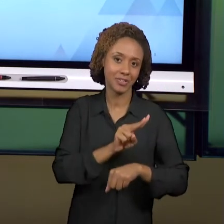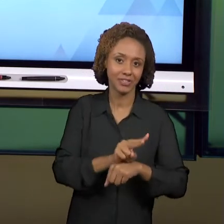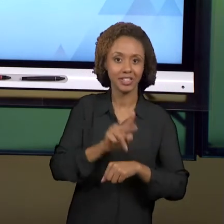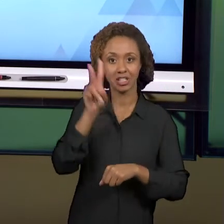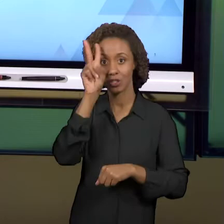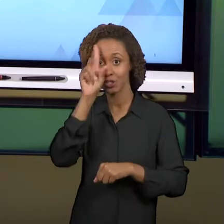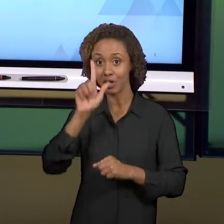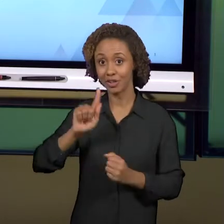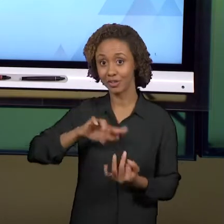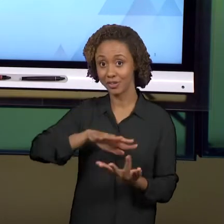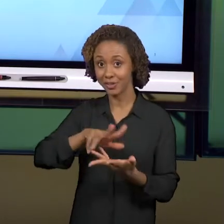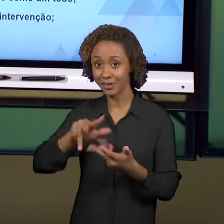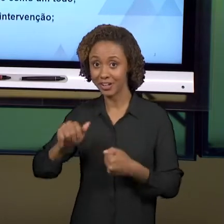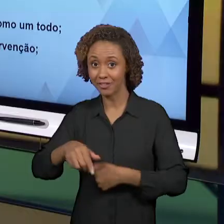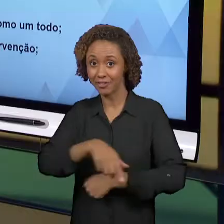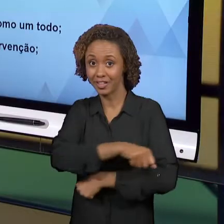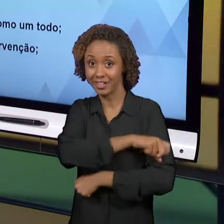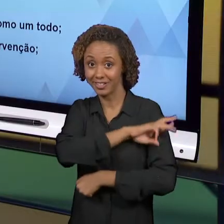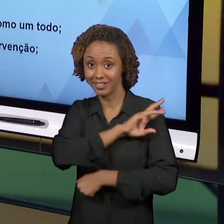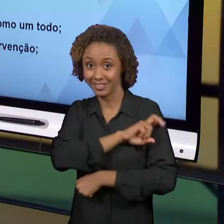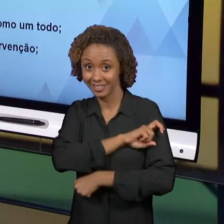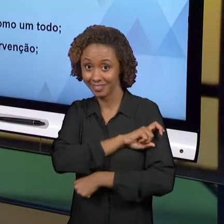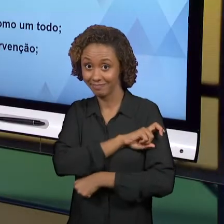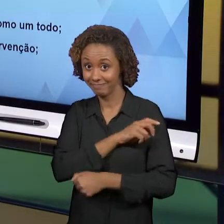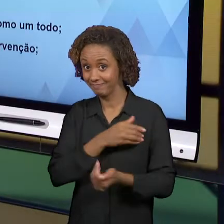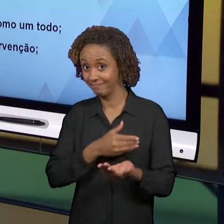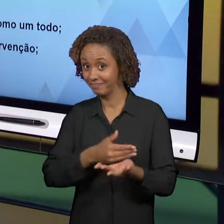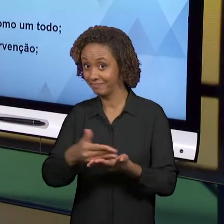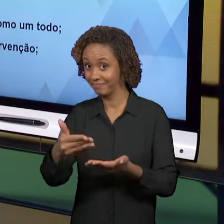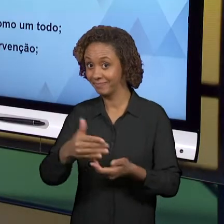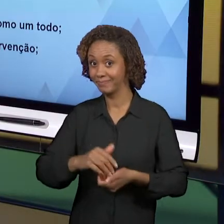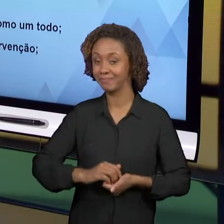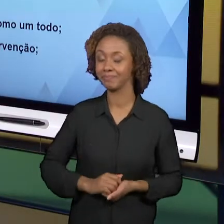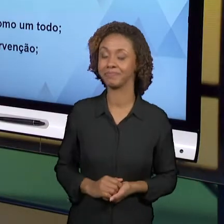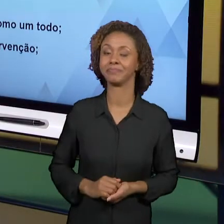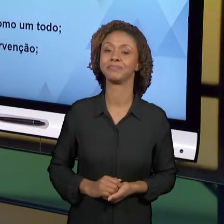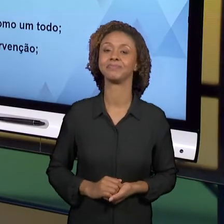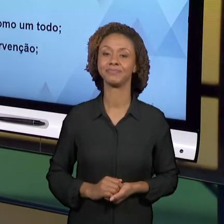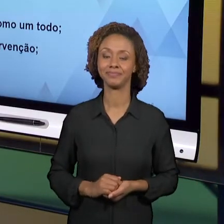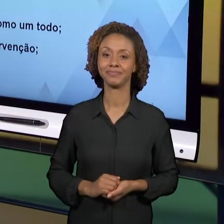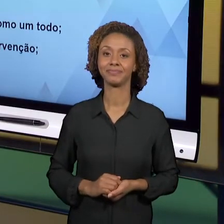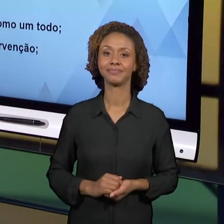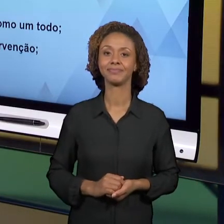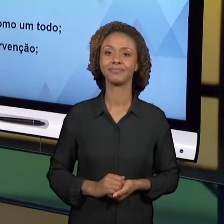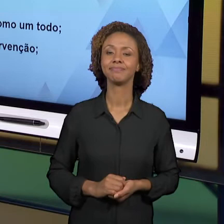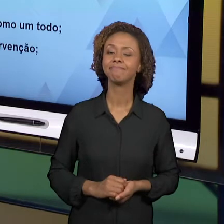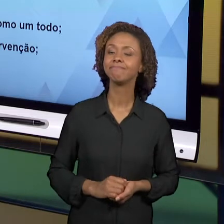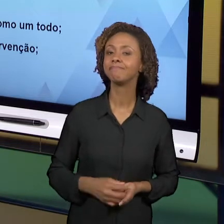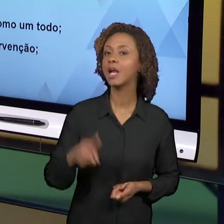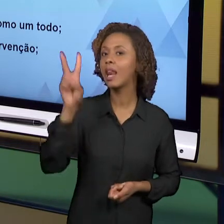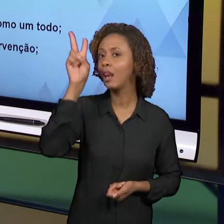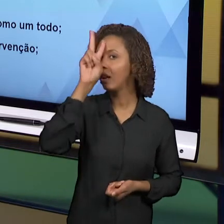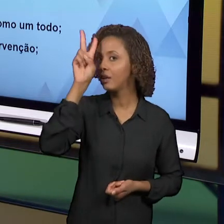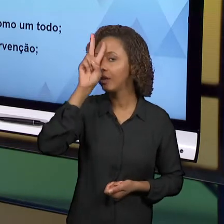[SILÊNCIO] [ANDREA] VAMOS, ENTÃO, REVER ALGUNS TEMAS